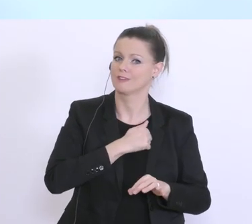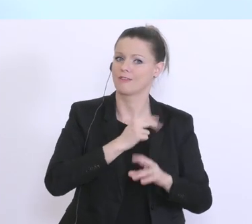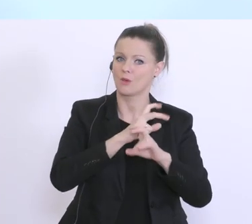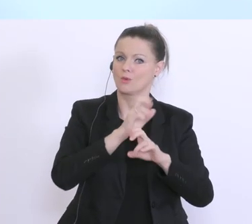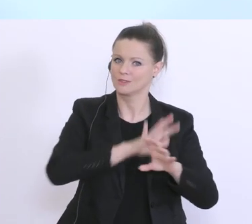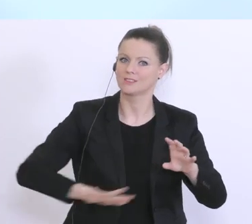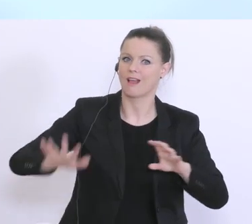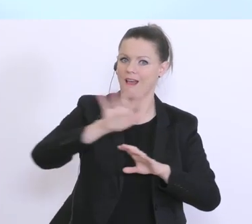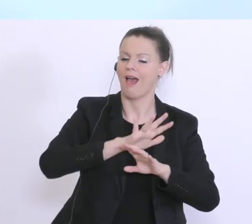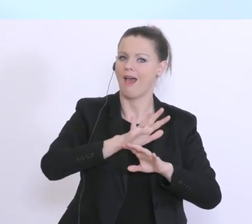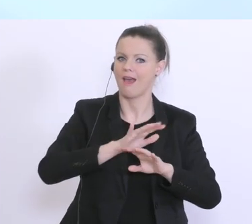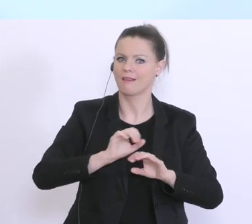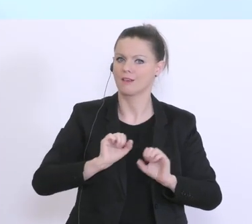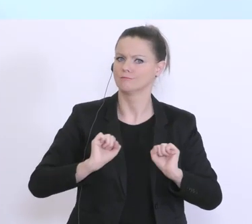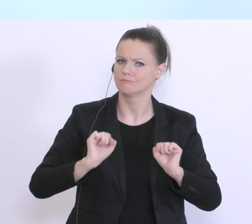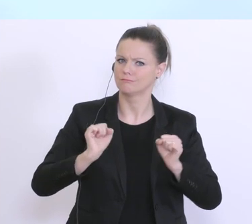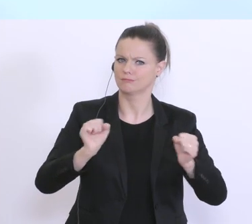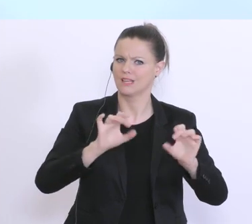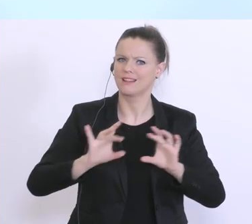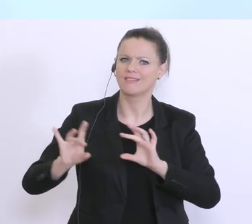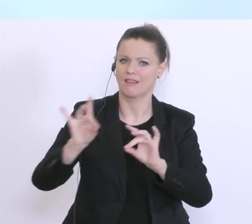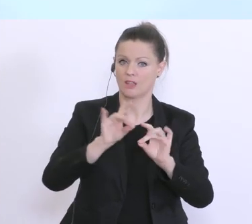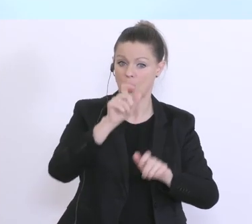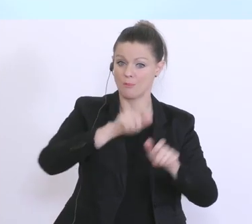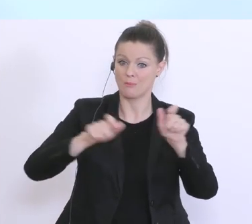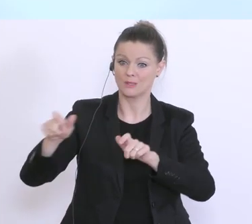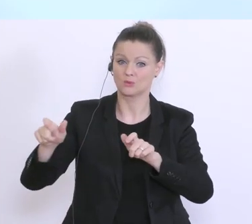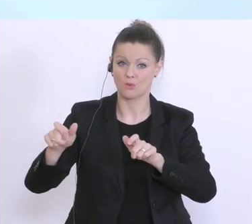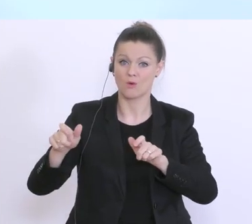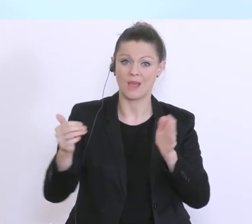hier tätig zu sein, alle notwendigen Personen sehr, sehr schnell an den Tisch zu bringen. Und